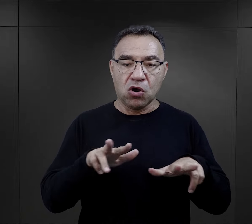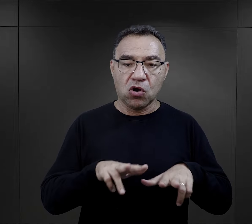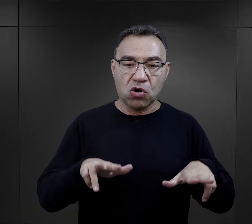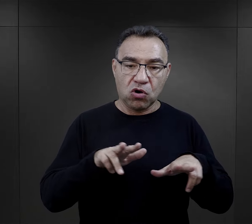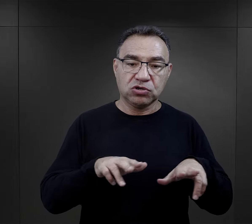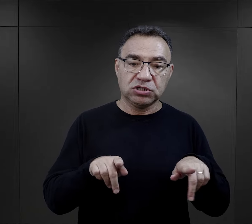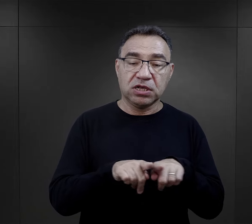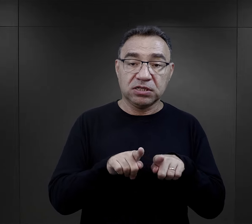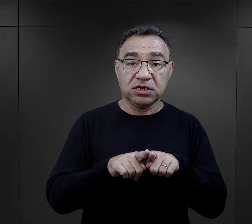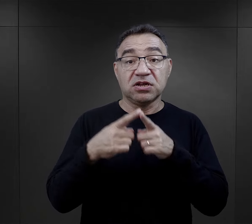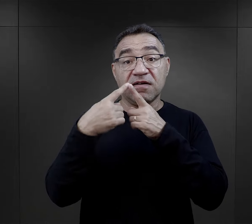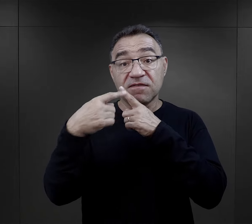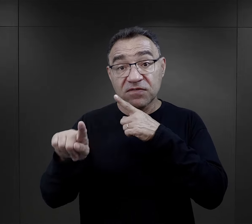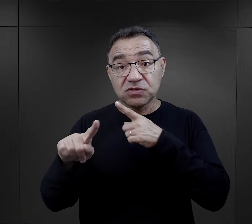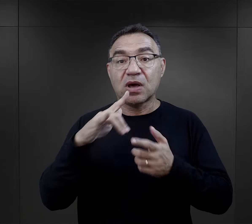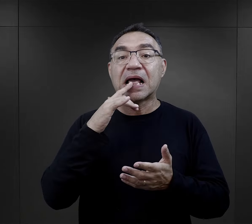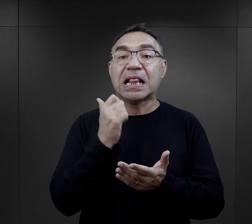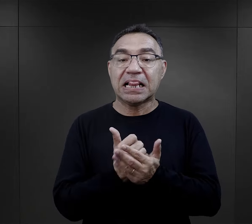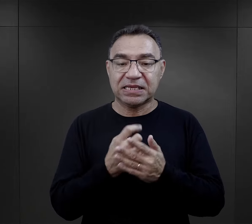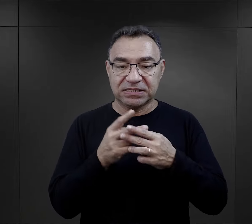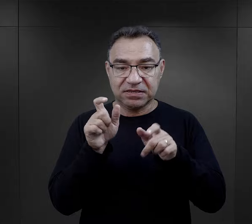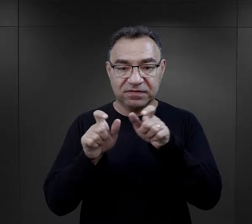Rodzina mogła też napisać do więźnia,